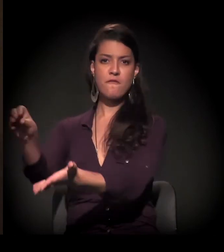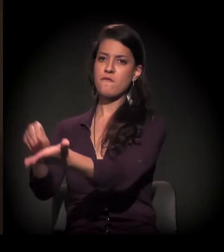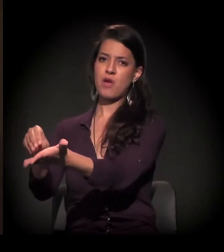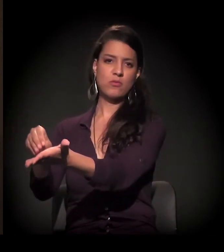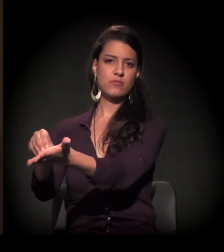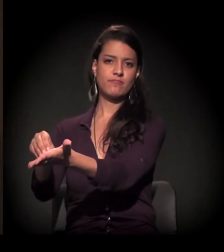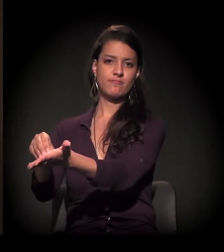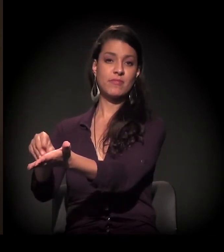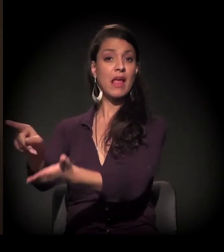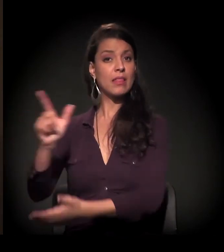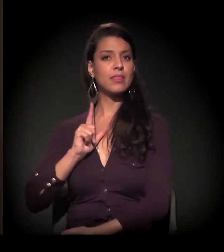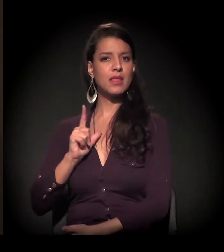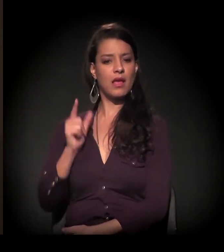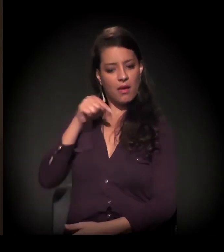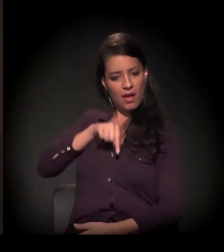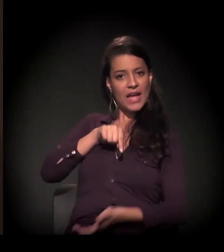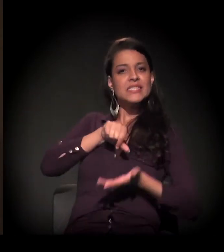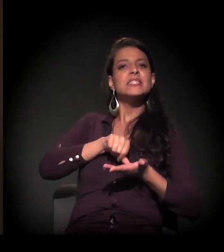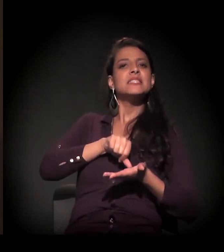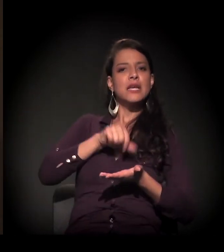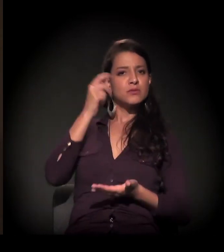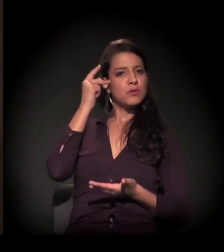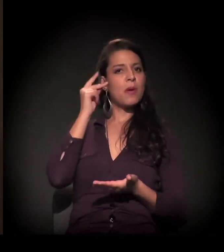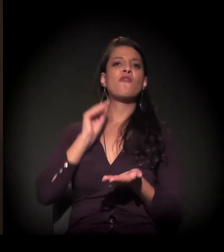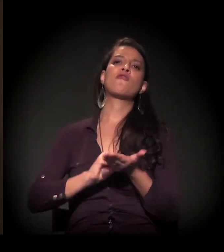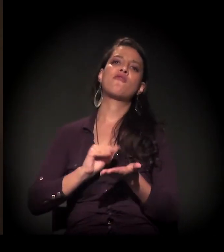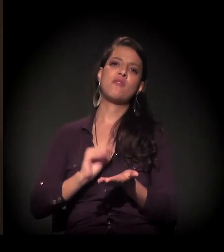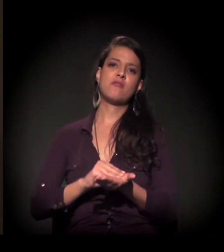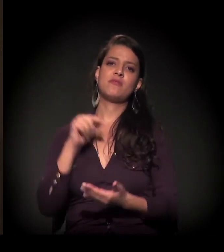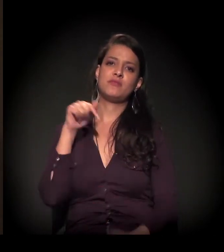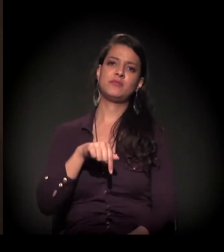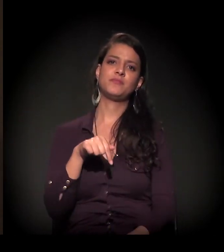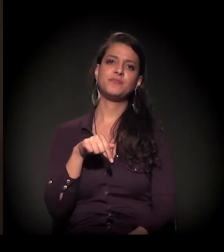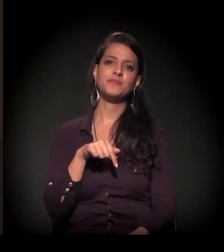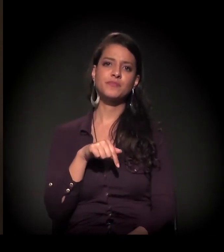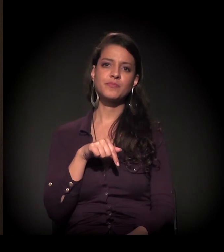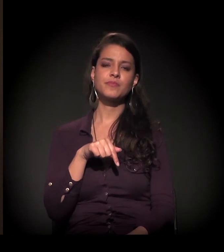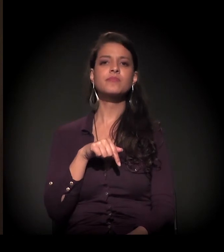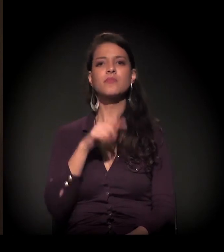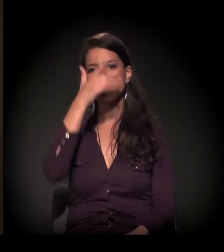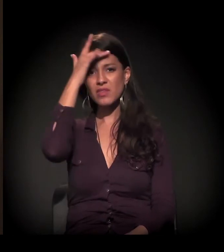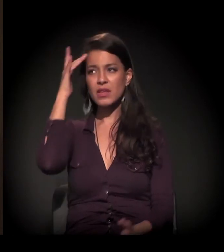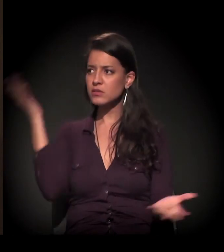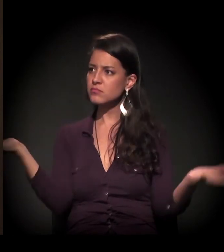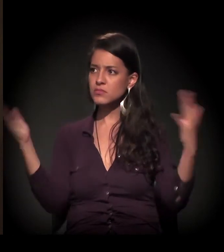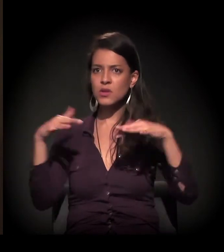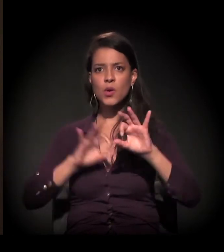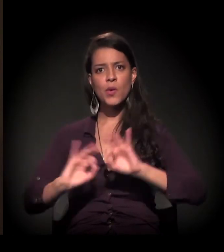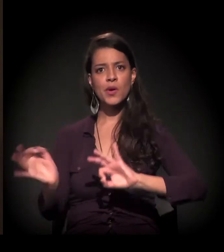Estão faltando no centro de São Paulo essas discussões. De as pessoas se organizarem,